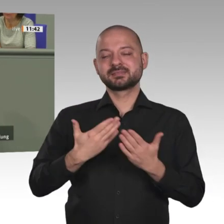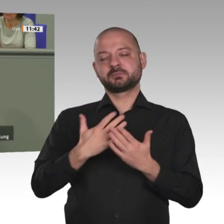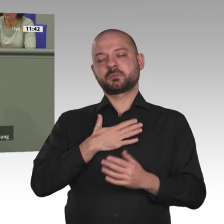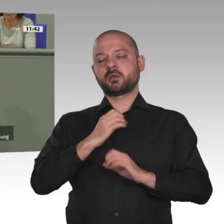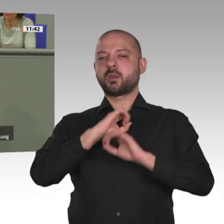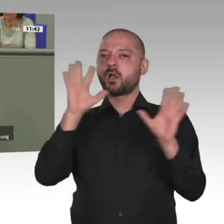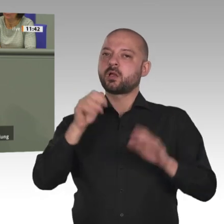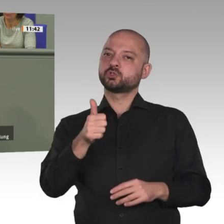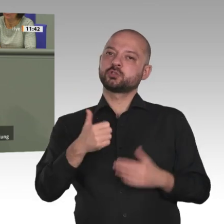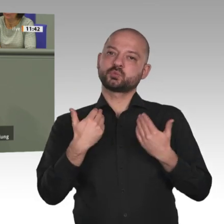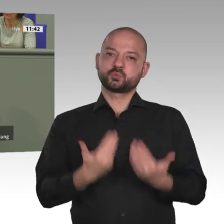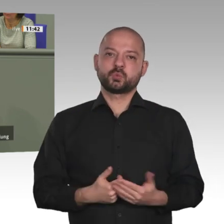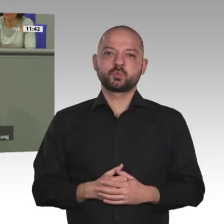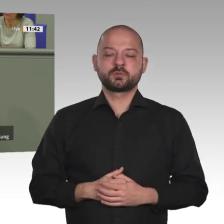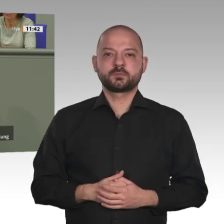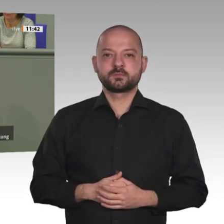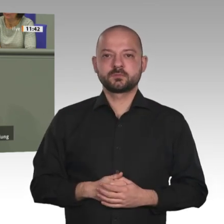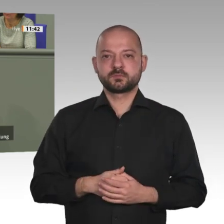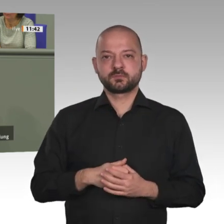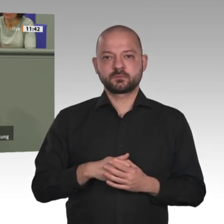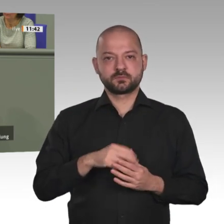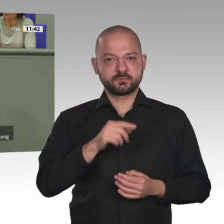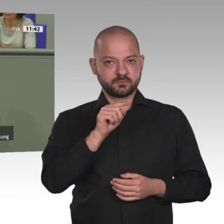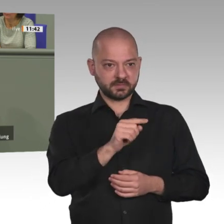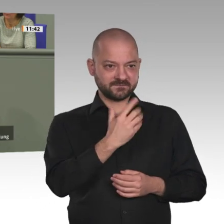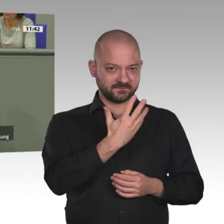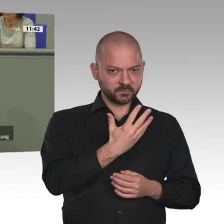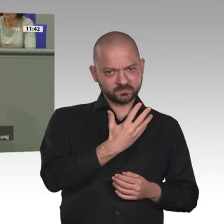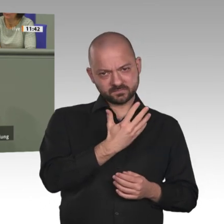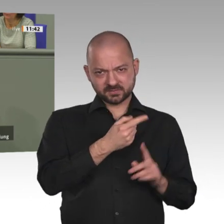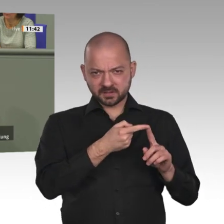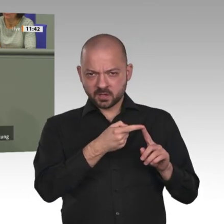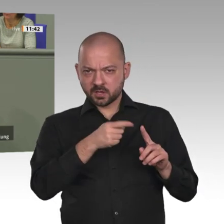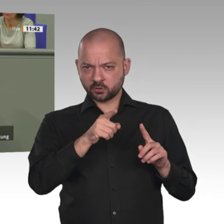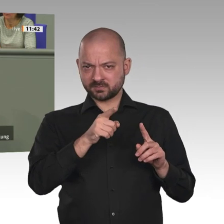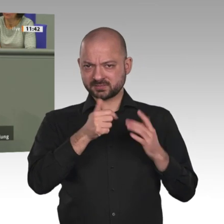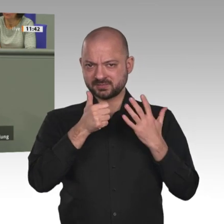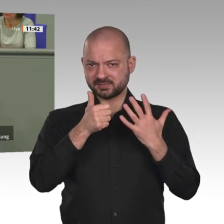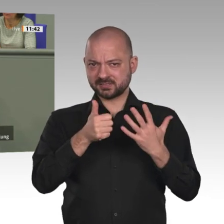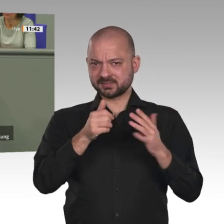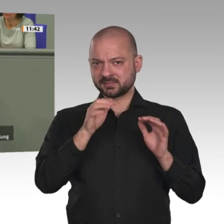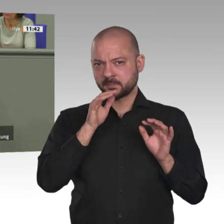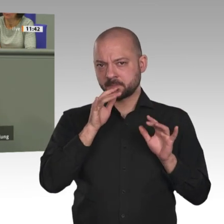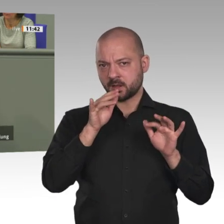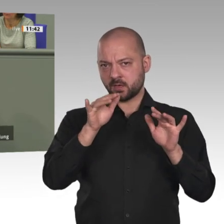die nächsten sieben Jahre festzusetzen, das sind Regentropfen. Da brauchen wir nicht